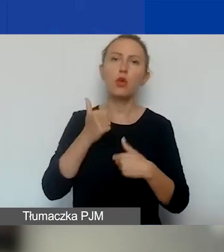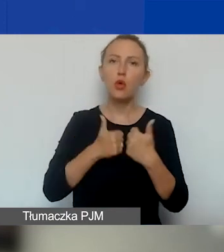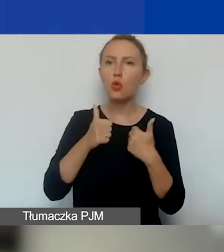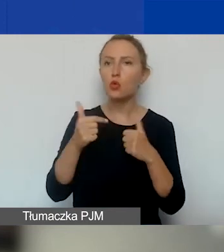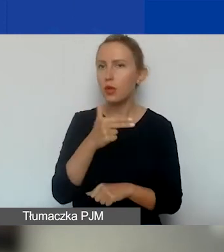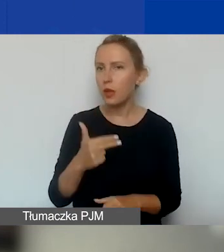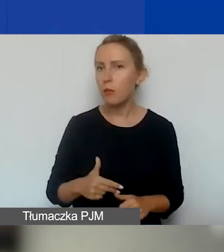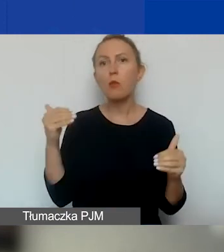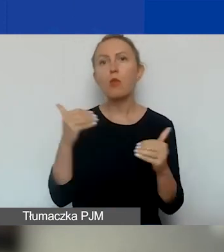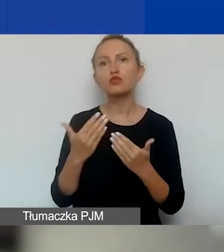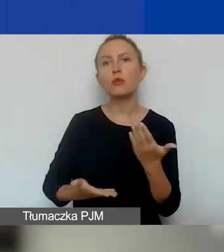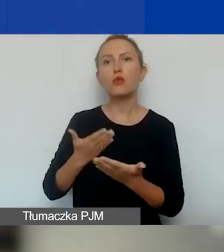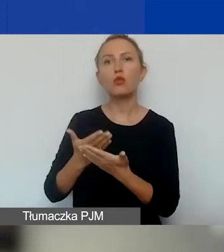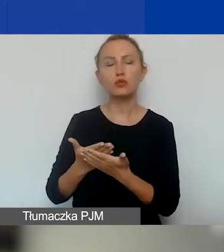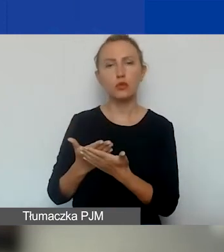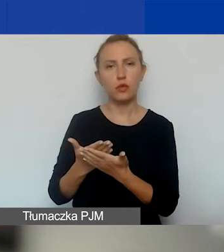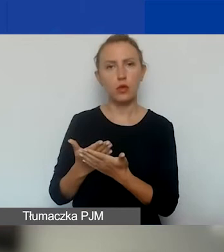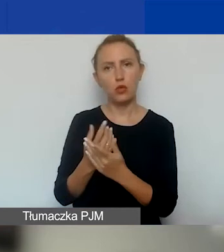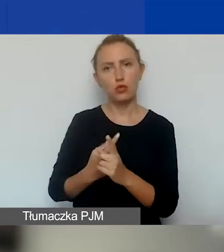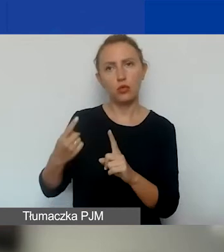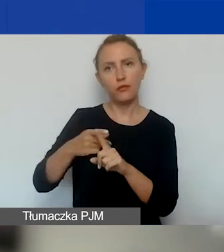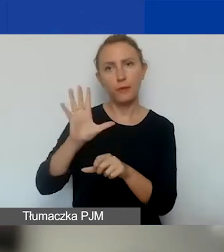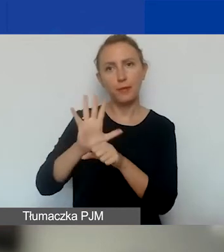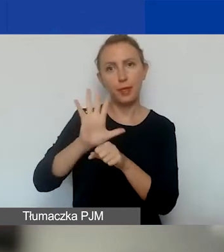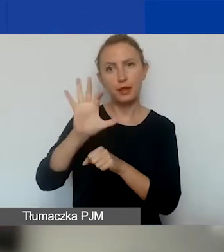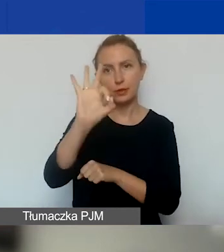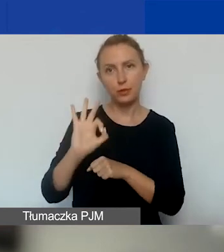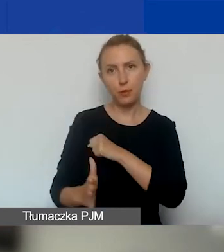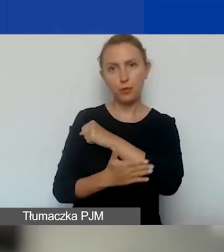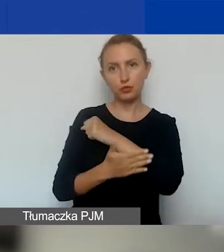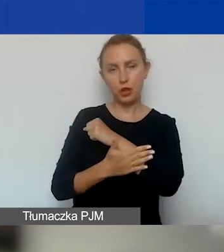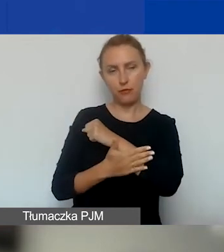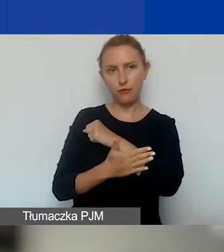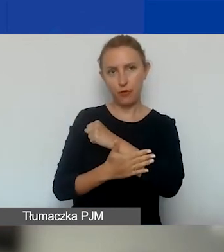można wnioskować o dodatkowe 15% podstawowej wysokości grantu